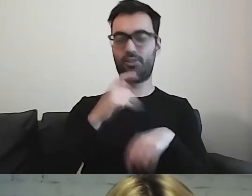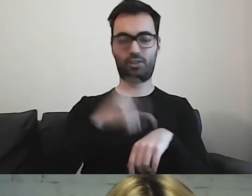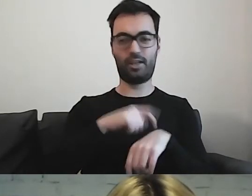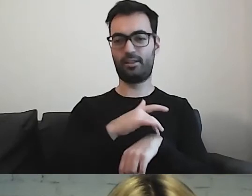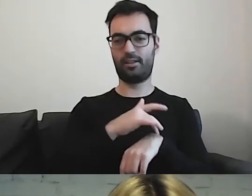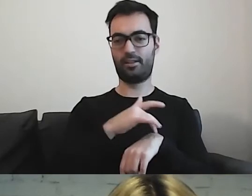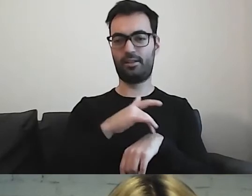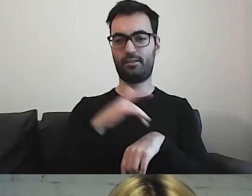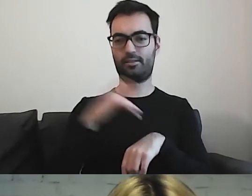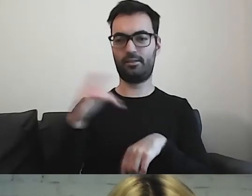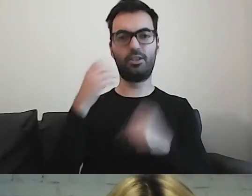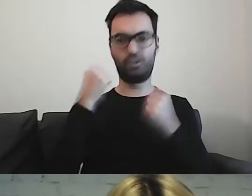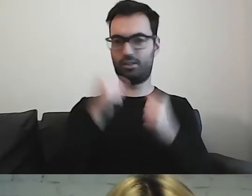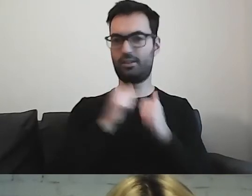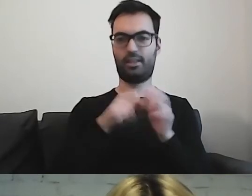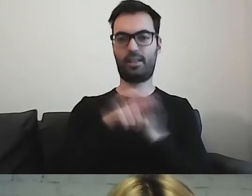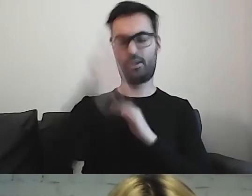I będzie wielkim wyzwaniem dla człowieka.